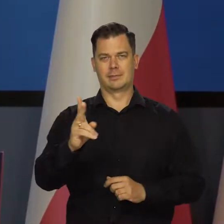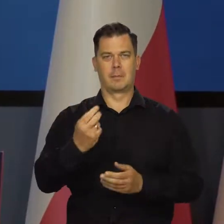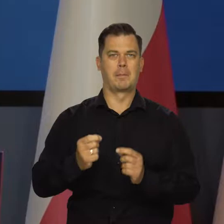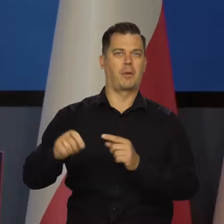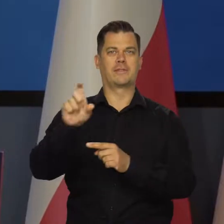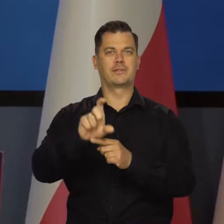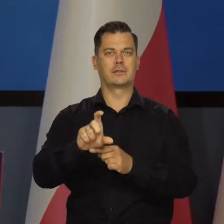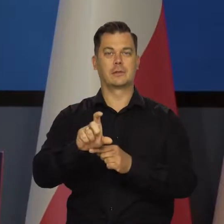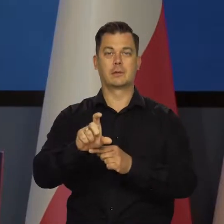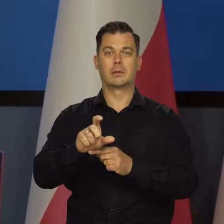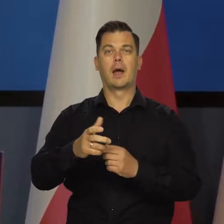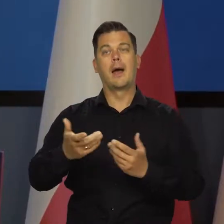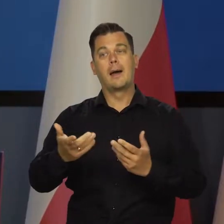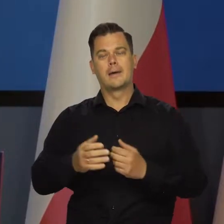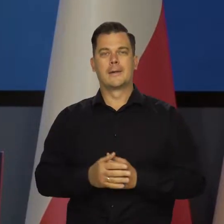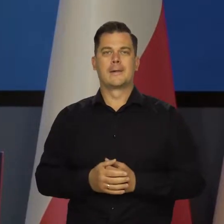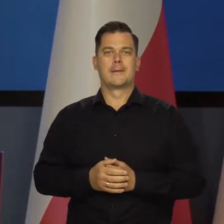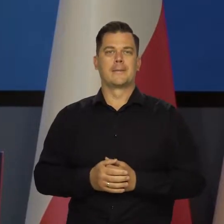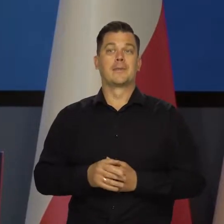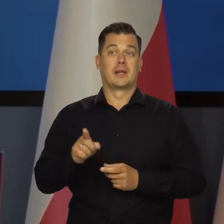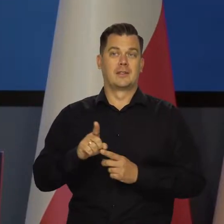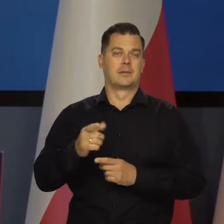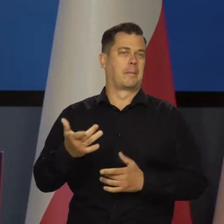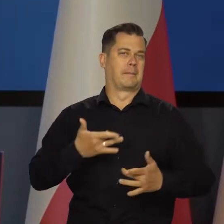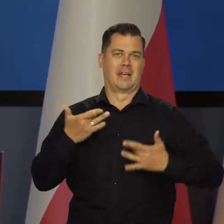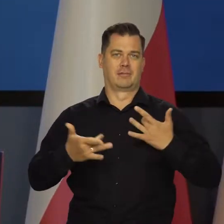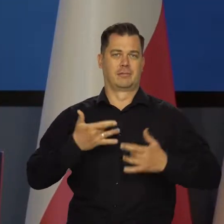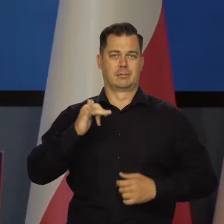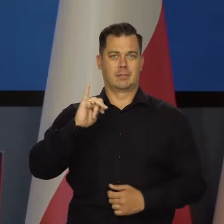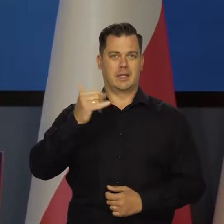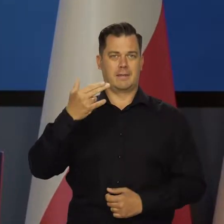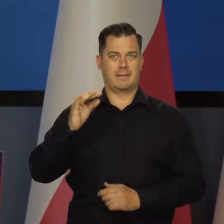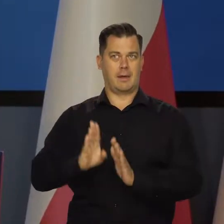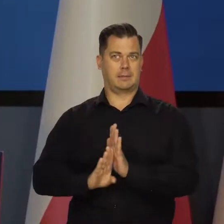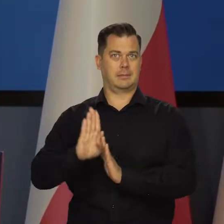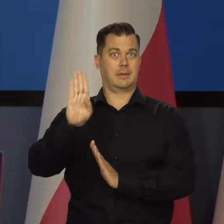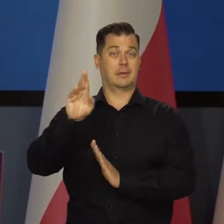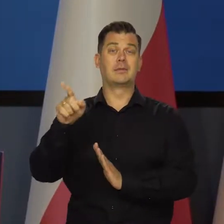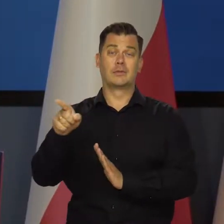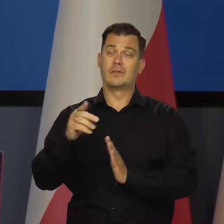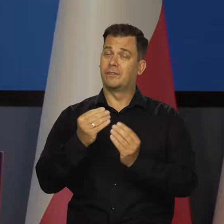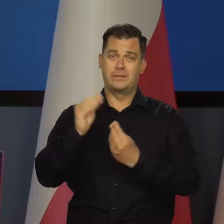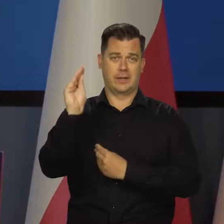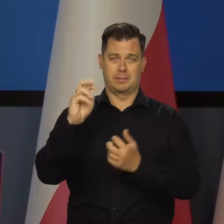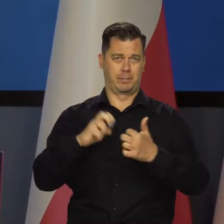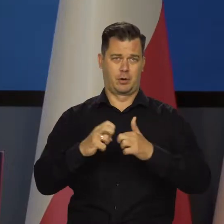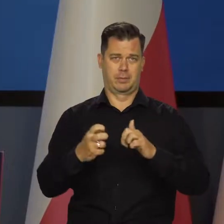ale mamy niestety wysoką, uporczywą inflację i to jest ten problem, z którym mamy do czynienia.